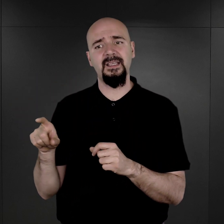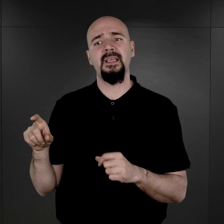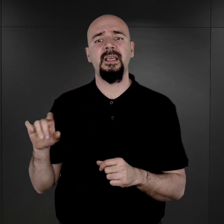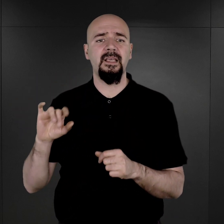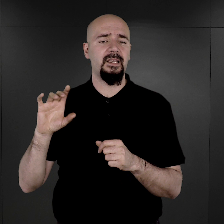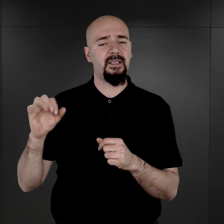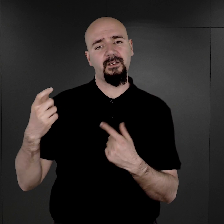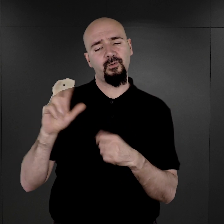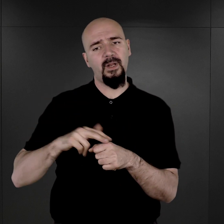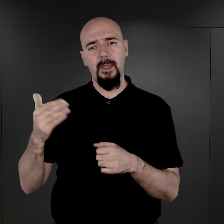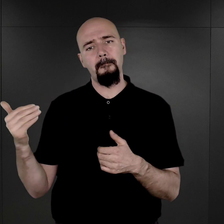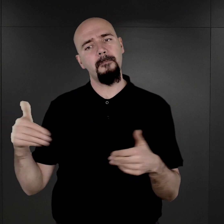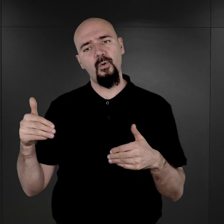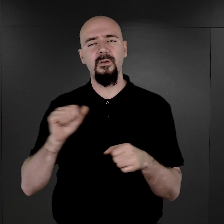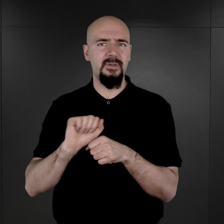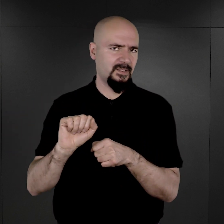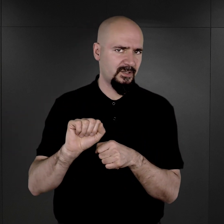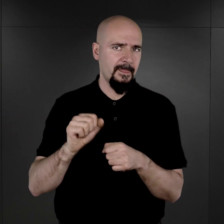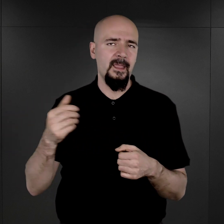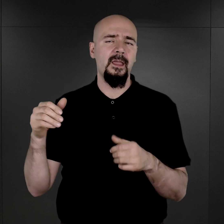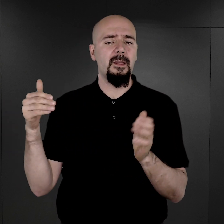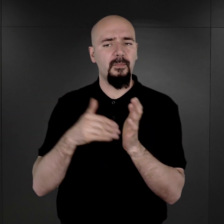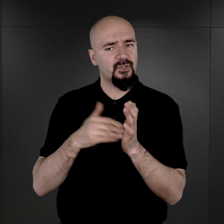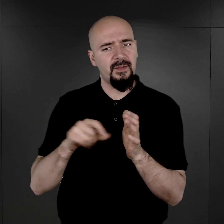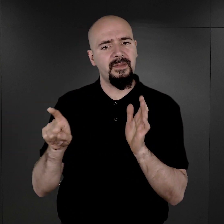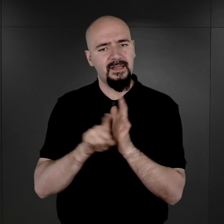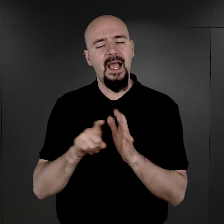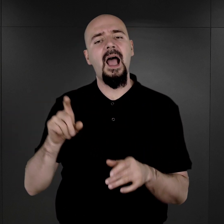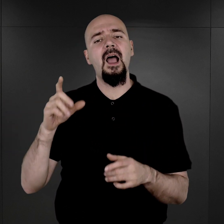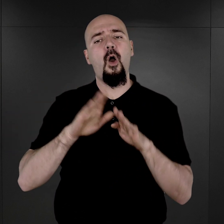które mogły być z jakiegoś powodu dla obozowego Gestapo przydatne.